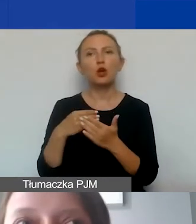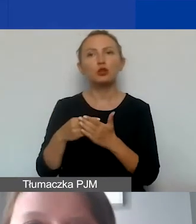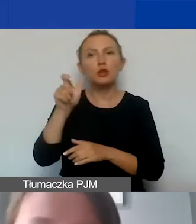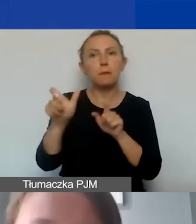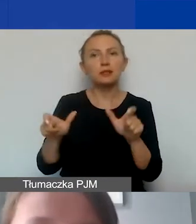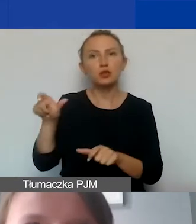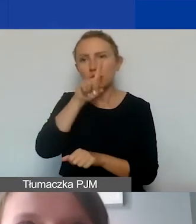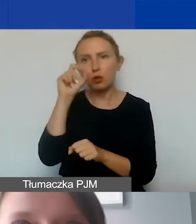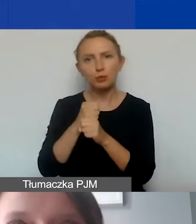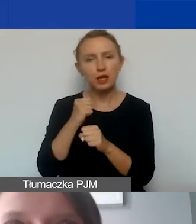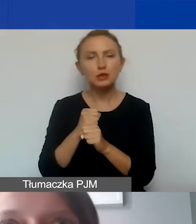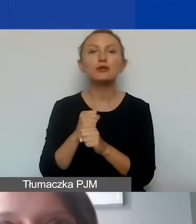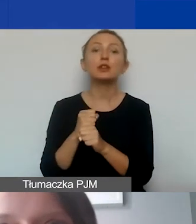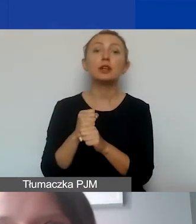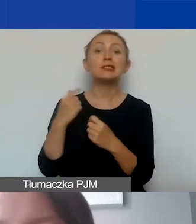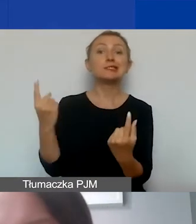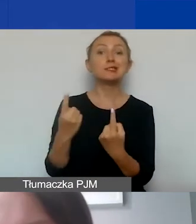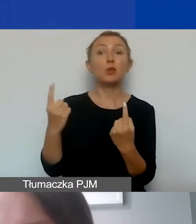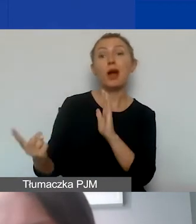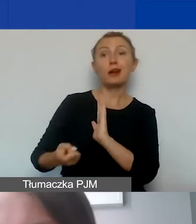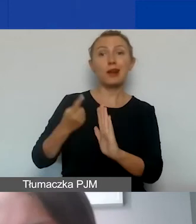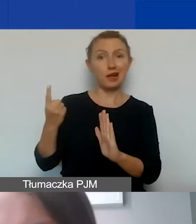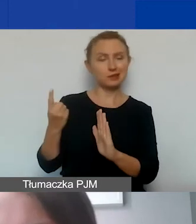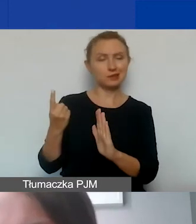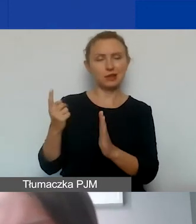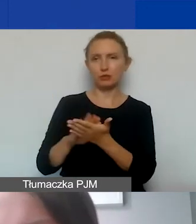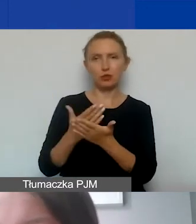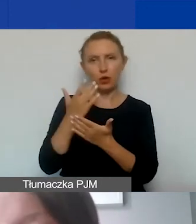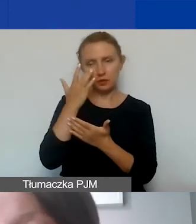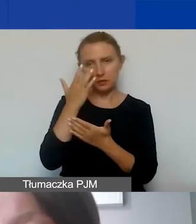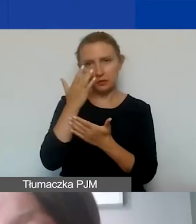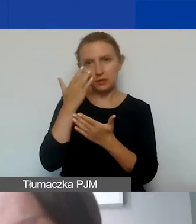Sytuacje, w których mamy jednorazowe czynności,